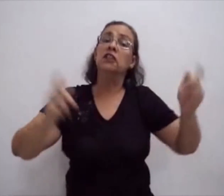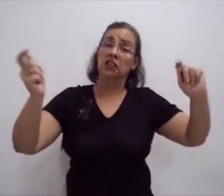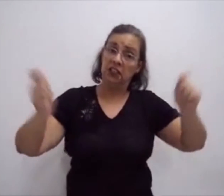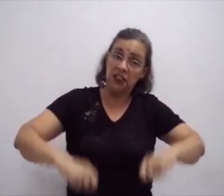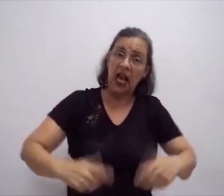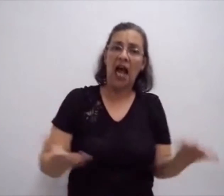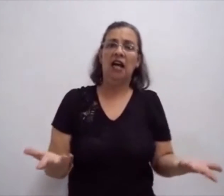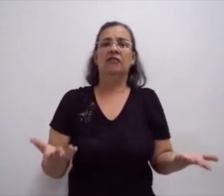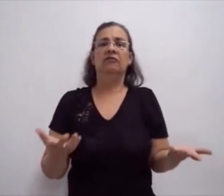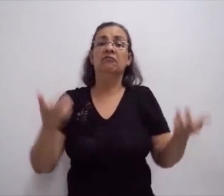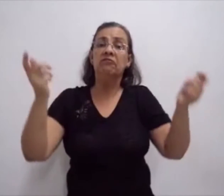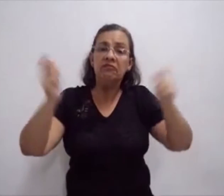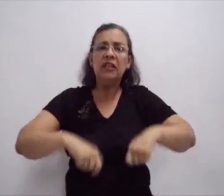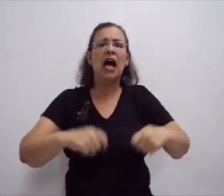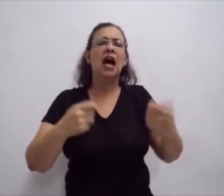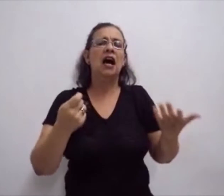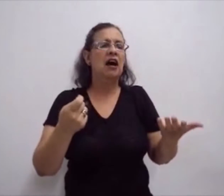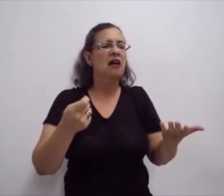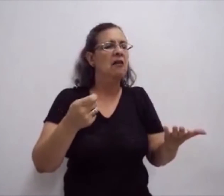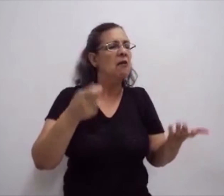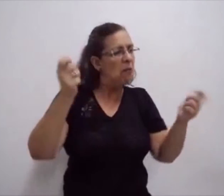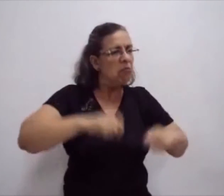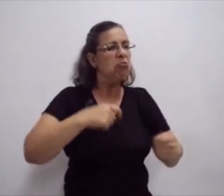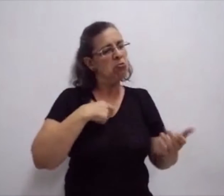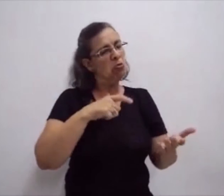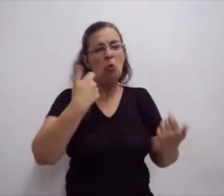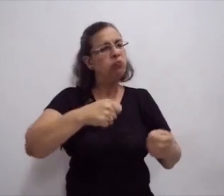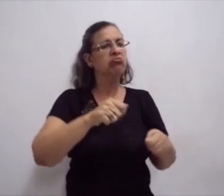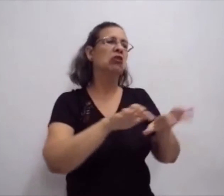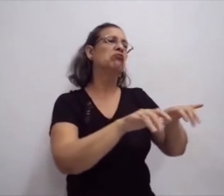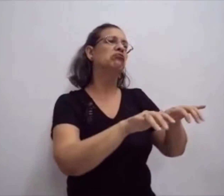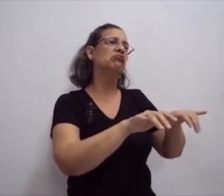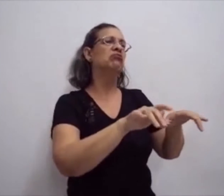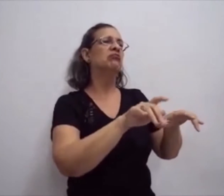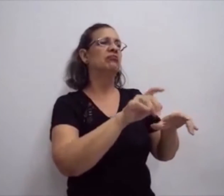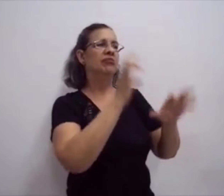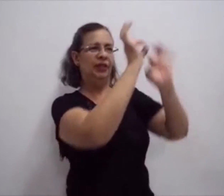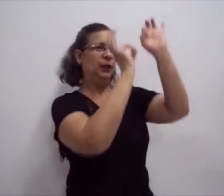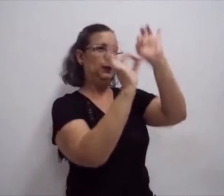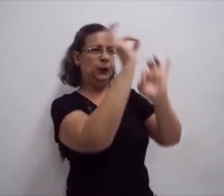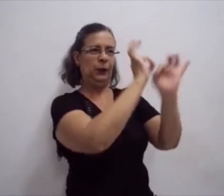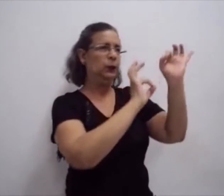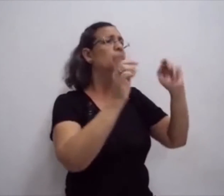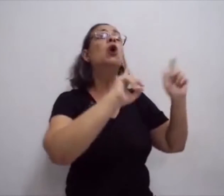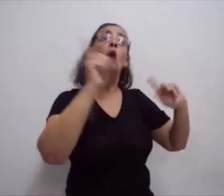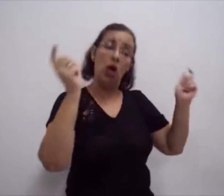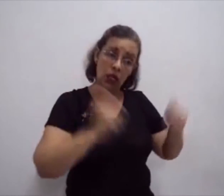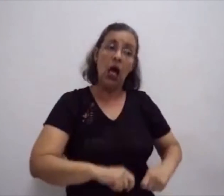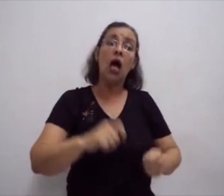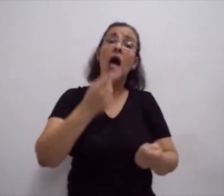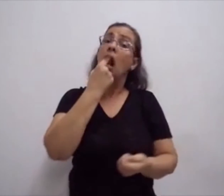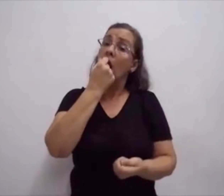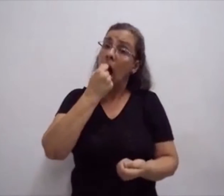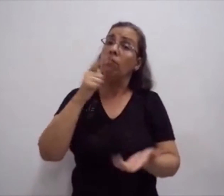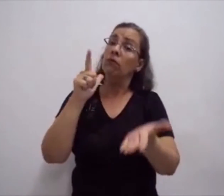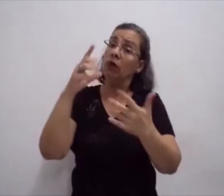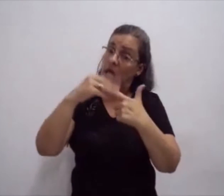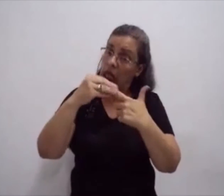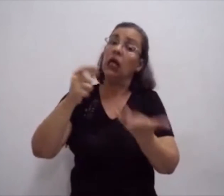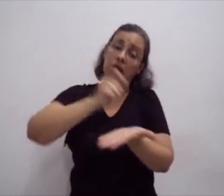Fazer a escrita, propriamente ditada, da língua de sinais. Organizar essa escrita.